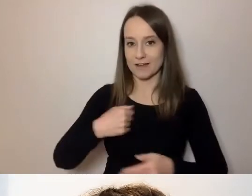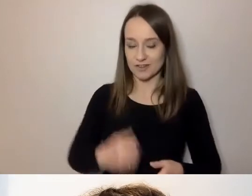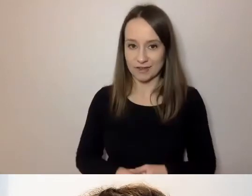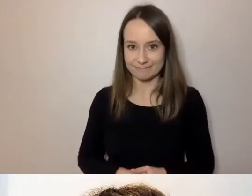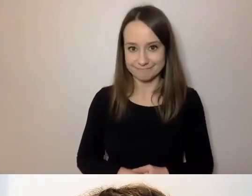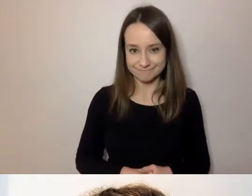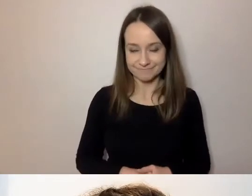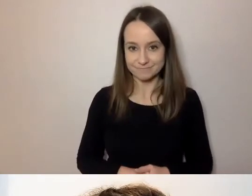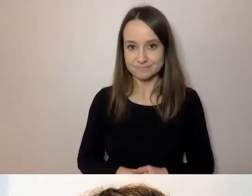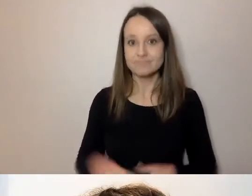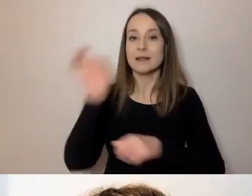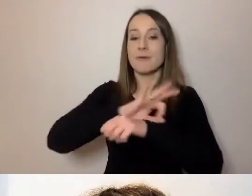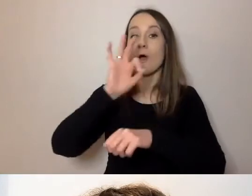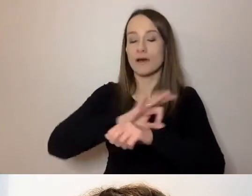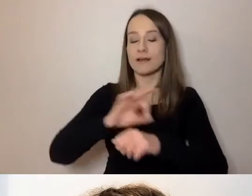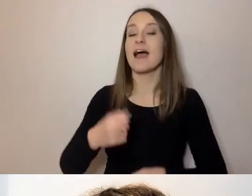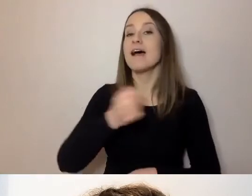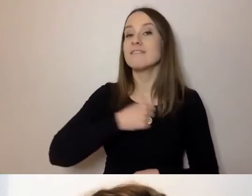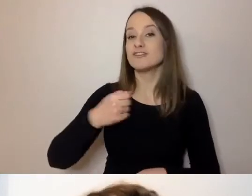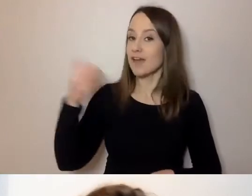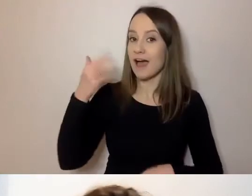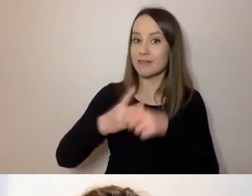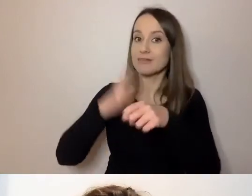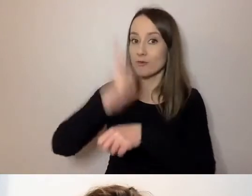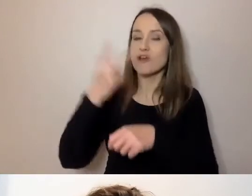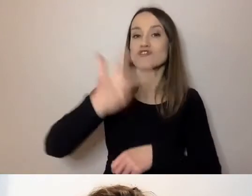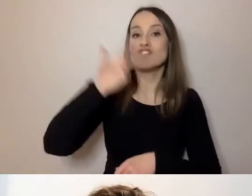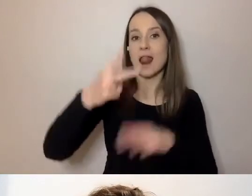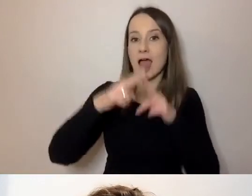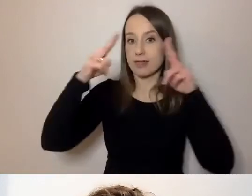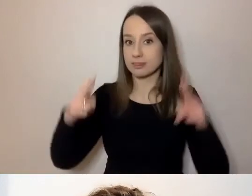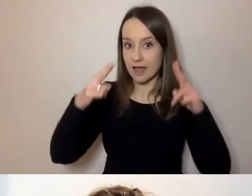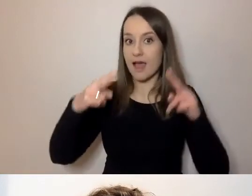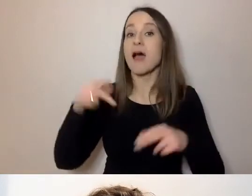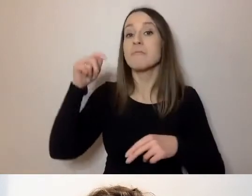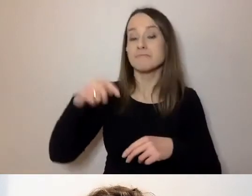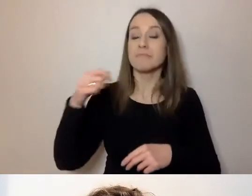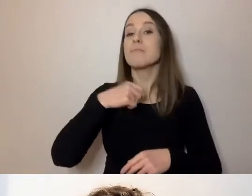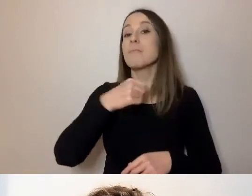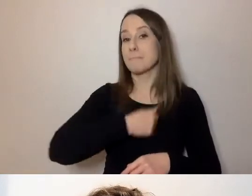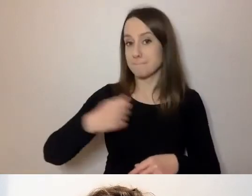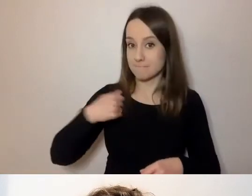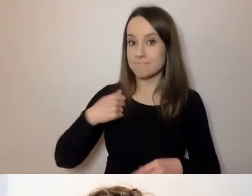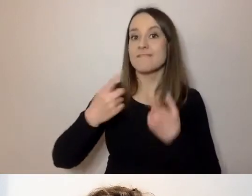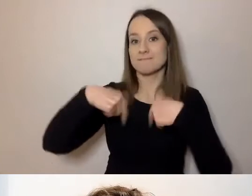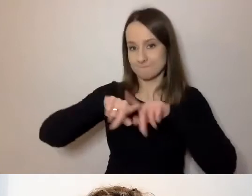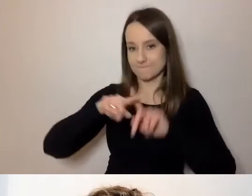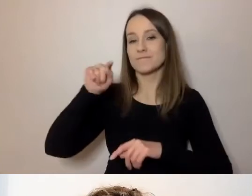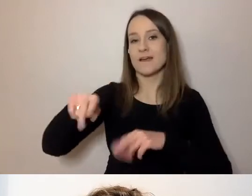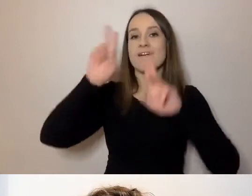Projekt Warszawska Akademia Dostępności trwa 3 lata. Dla m.st. Warszawy realizuje go Fundacja Kultury bez Barier